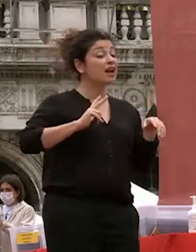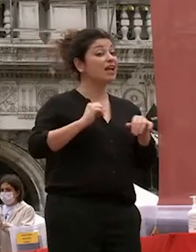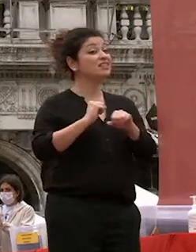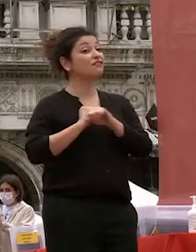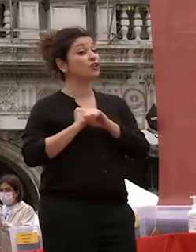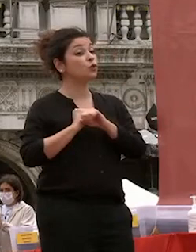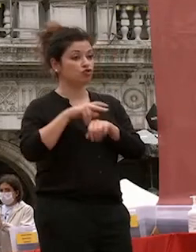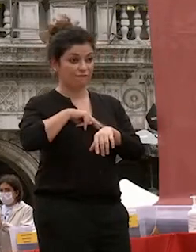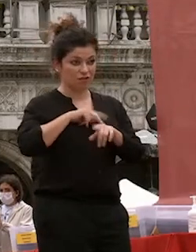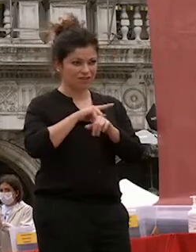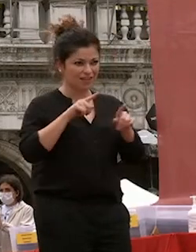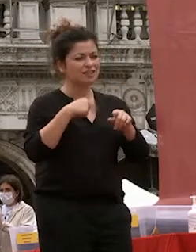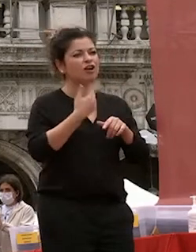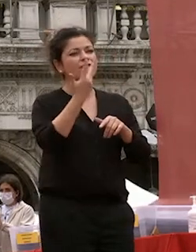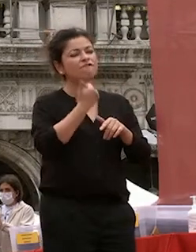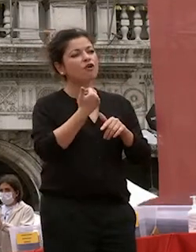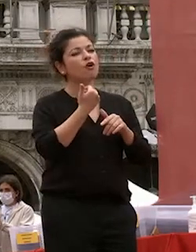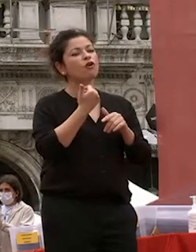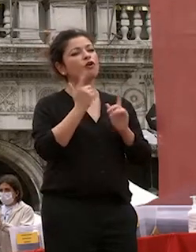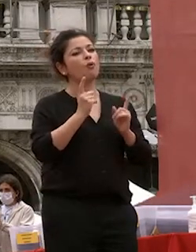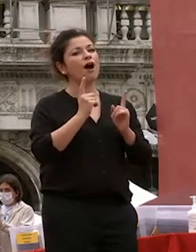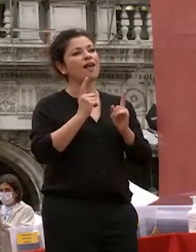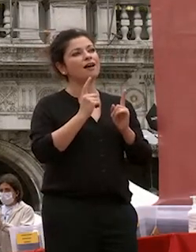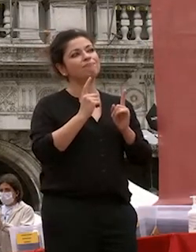stessi vorrei offrirvi una pillola di filosofia